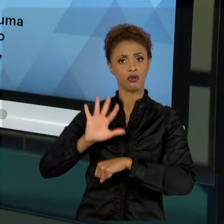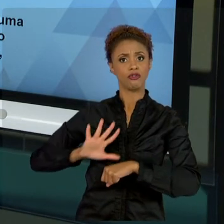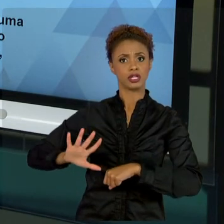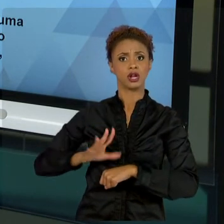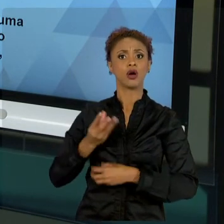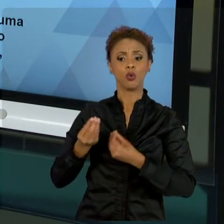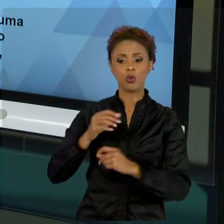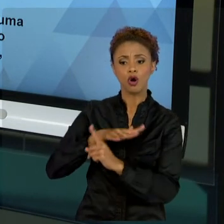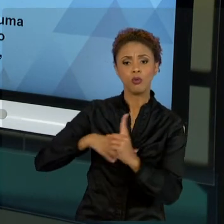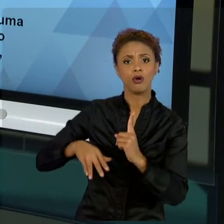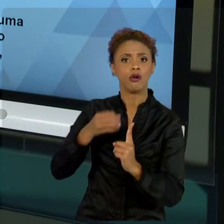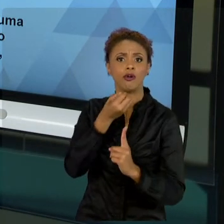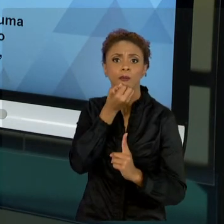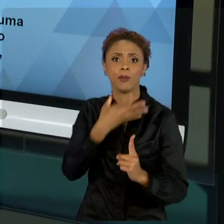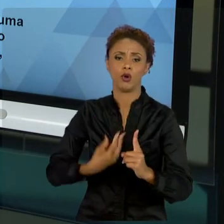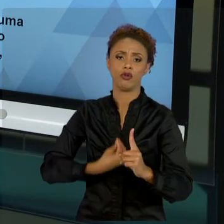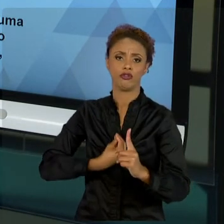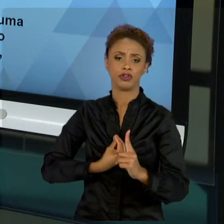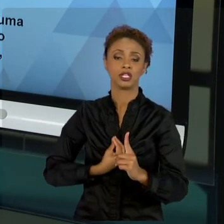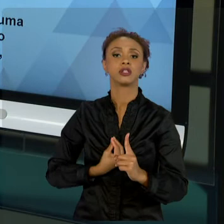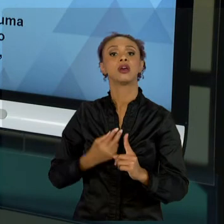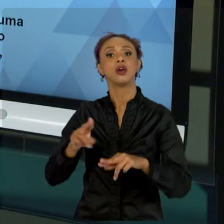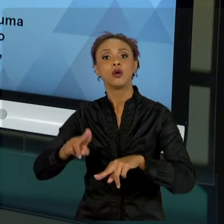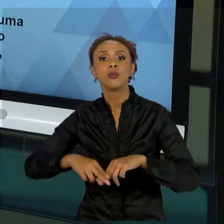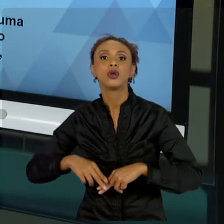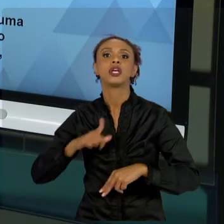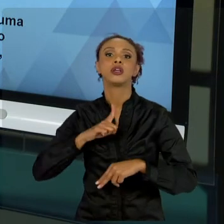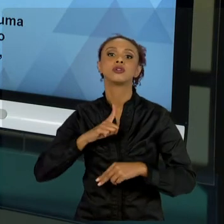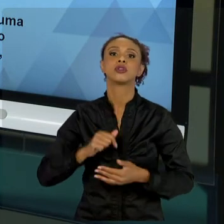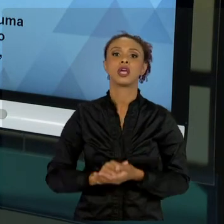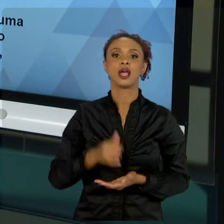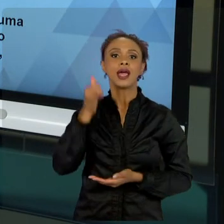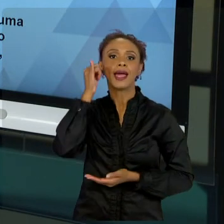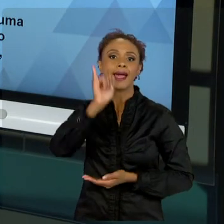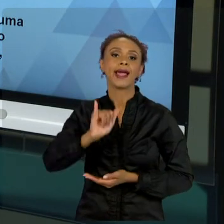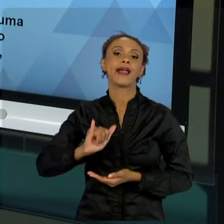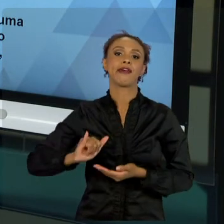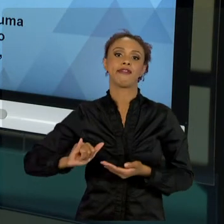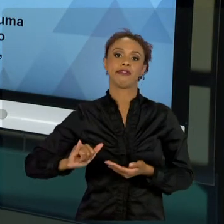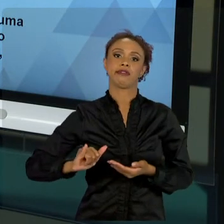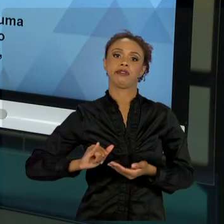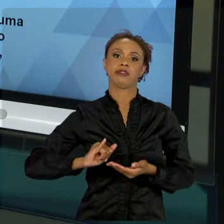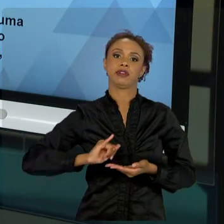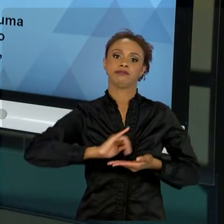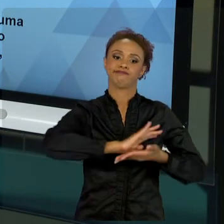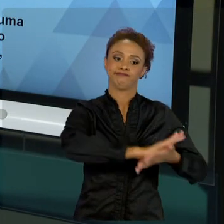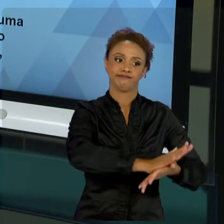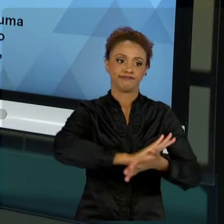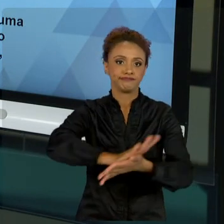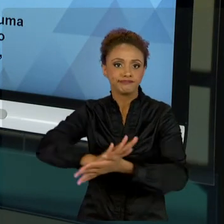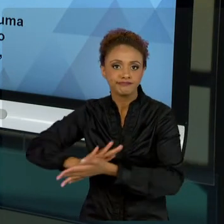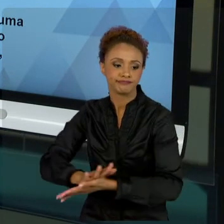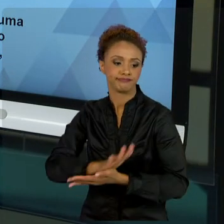DE NÃO DISCRIMINAÇÃO E DISTRIBUIÇÃO DE RENDA JÁ NA PRÓPRIA CONSTITUIÇÃO. ENTÃO, VOCÊ,